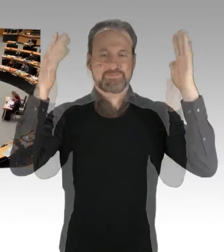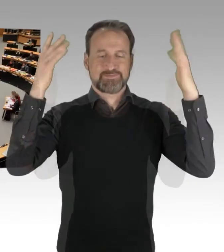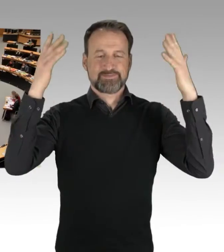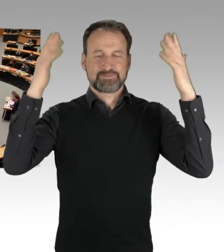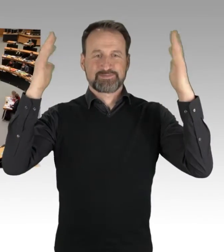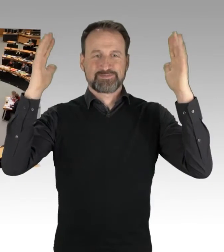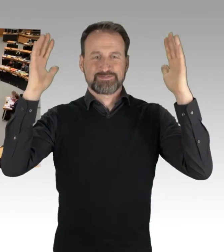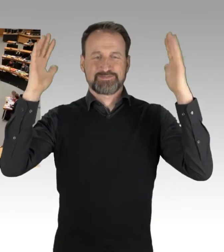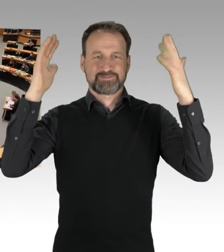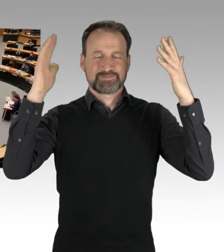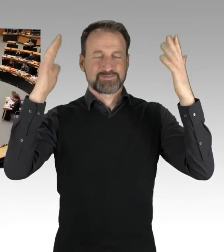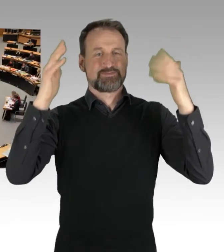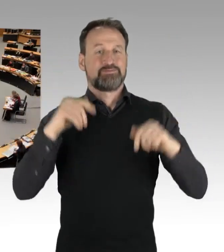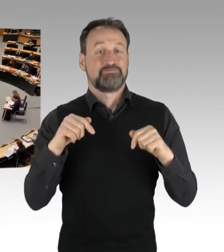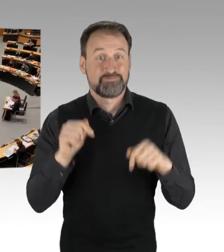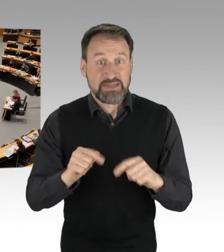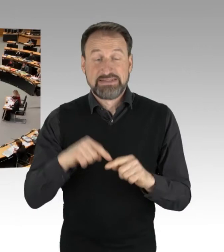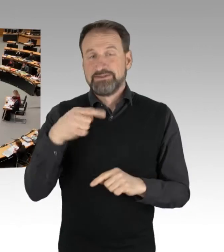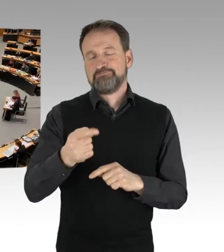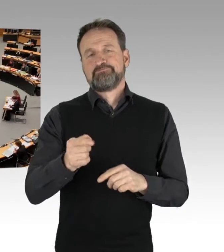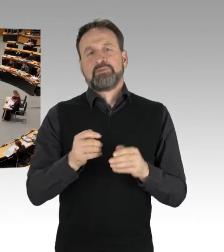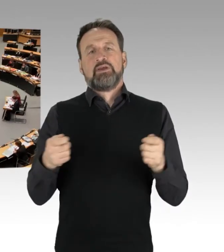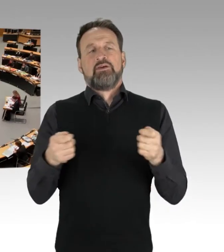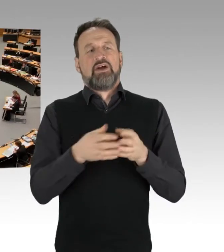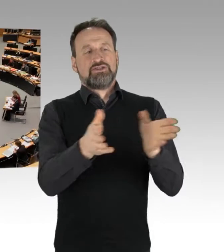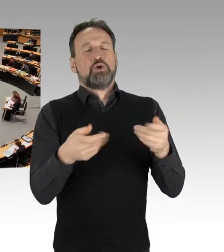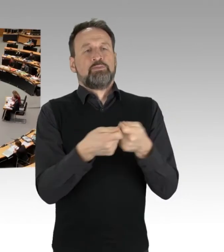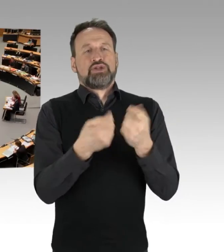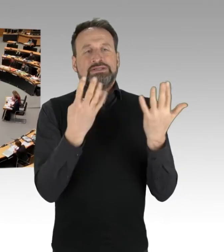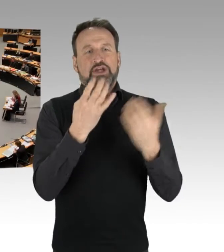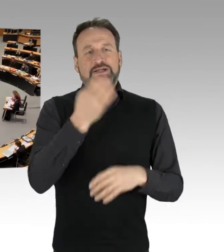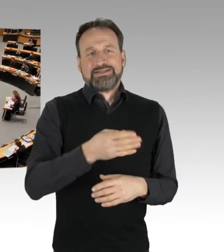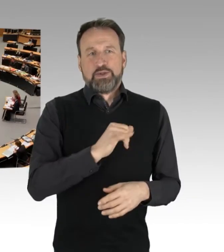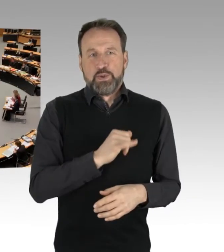(Präsidium) Es folgt dann für die Fraktion Bündnis 90/Die Grünen der Kollege Franco.